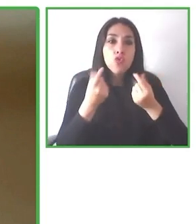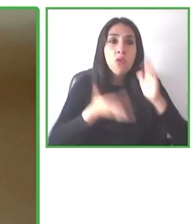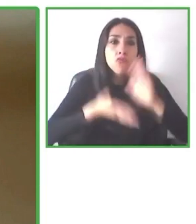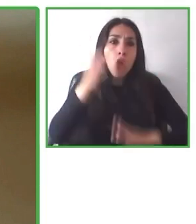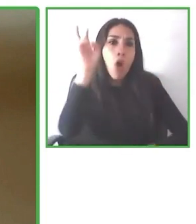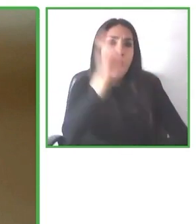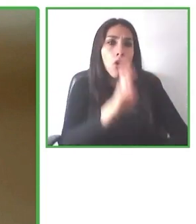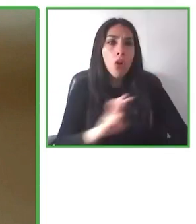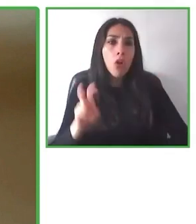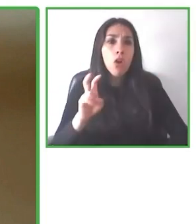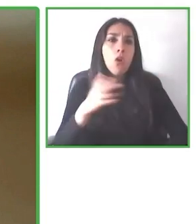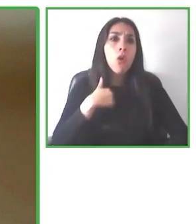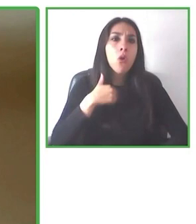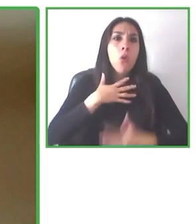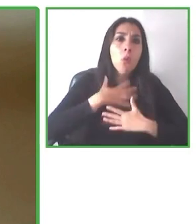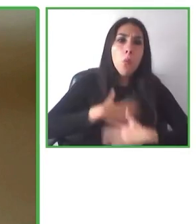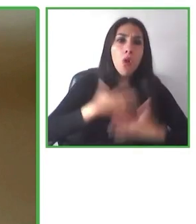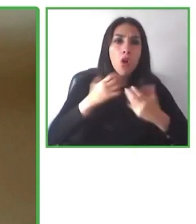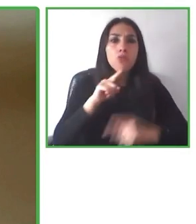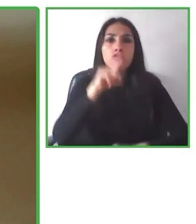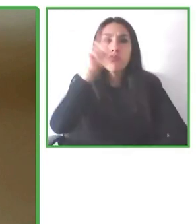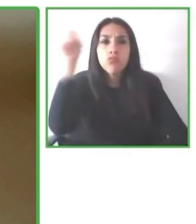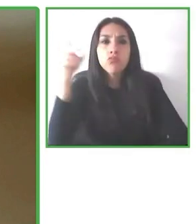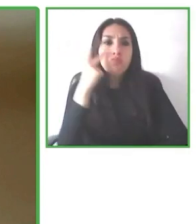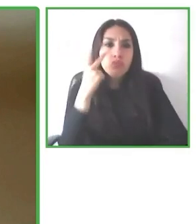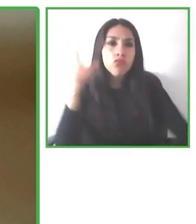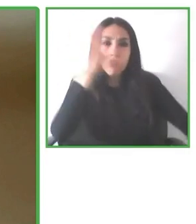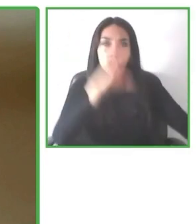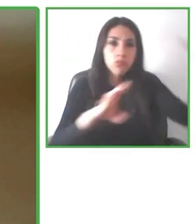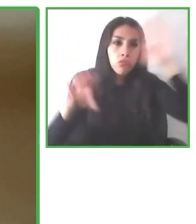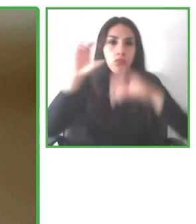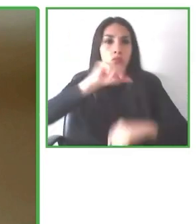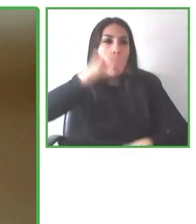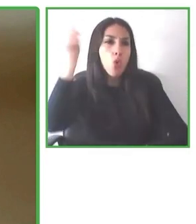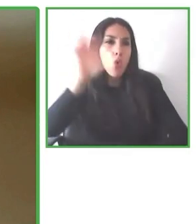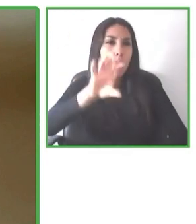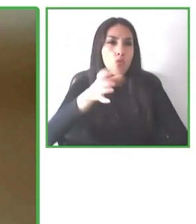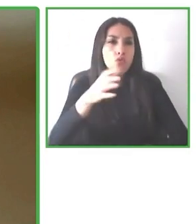servicio súper personalizado de acuerdo a las necesidades de cada persona.